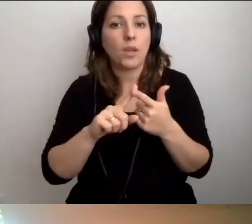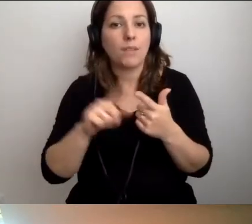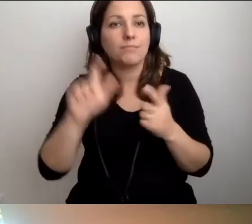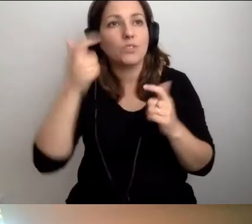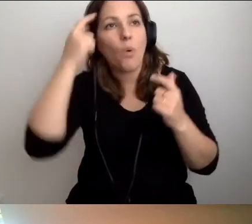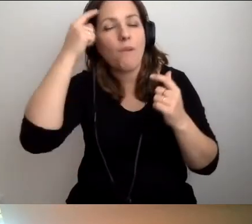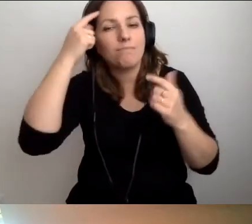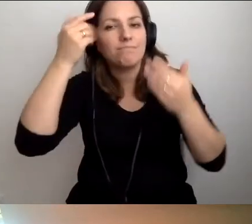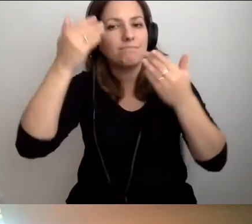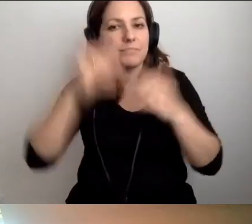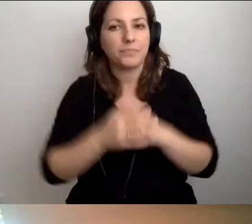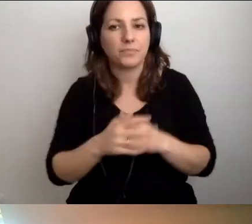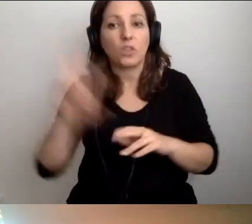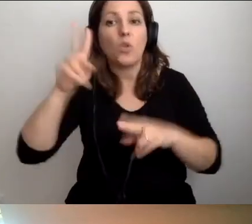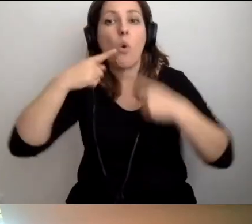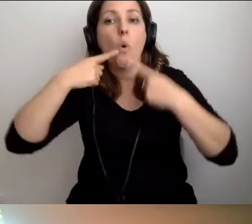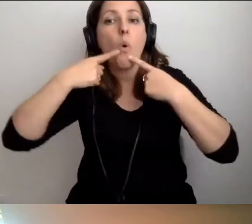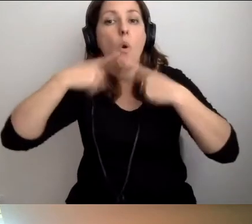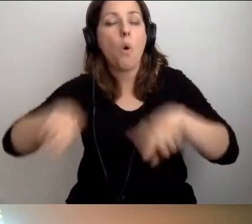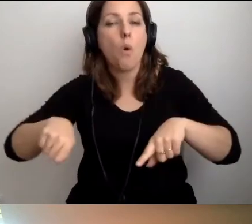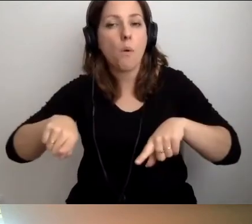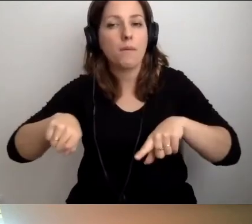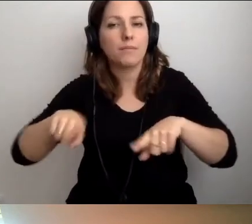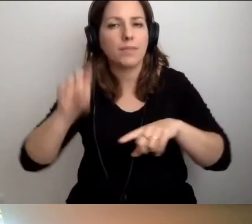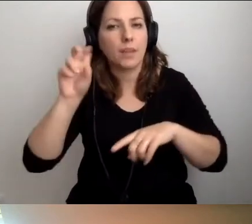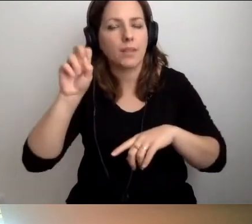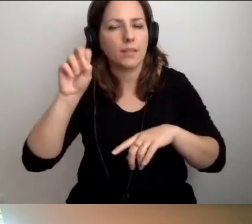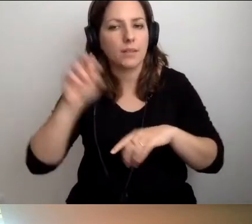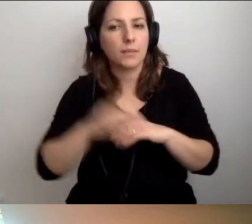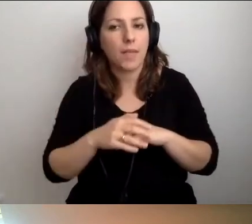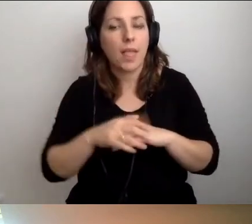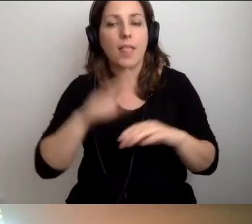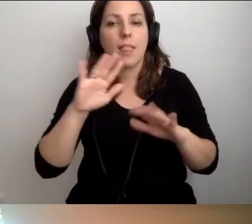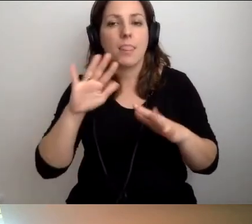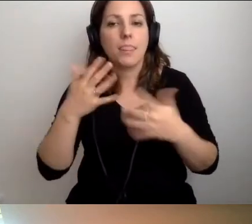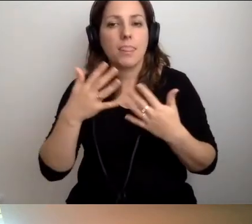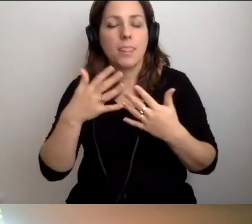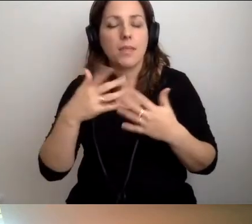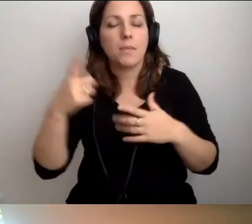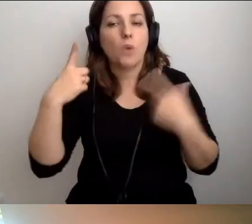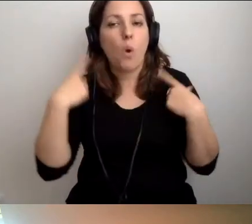Kto będzie odpowiadał... Tak. Natomiast osoby pracujące